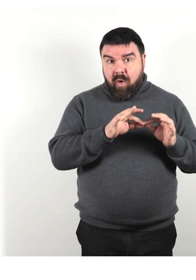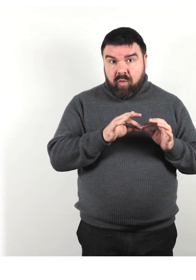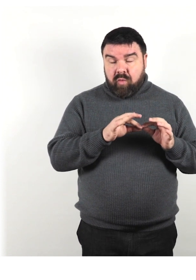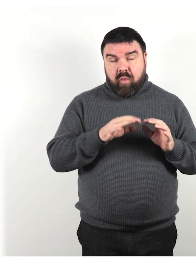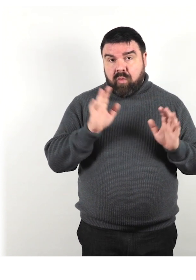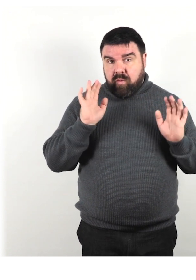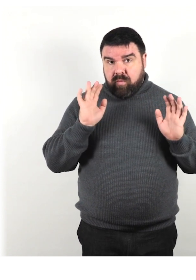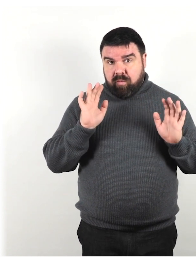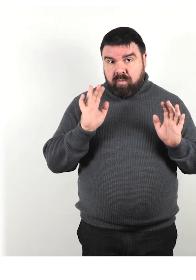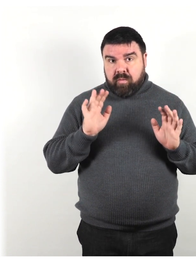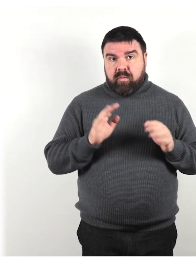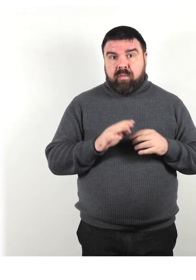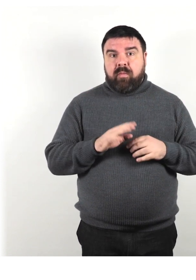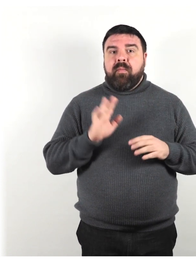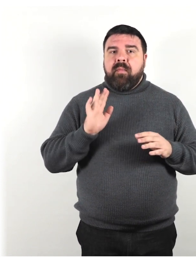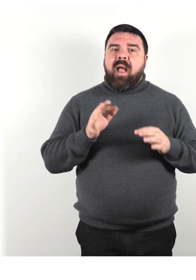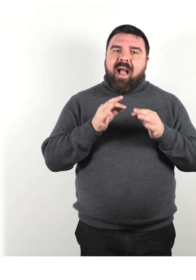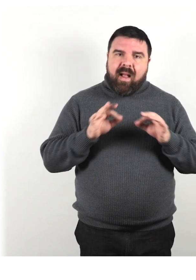Tuttavia il galateo è adattato alla lingua italiana